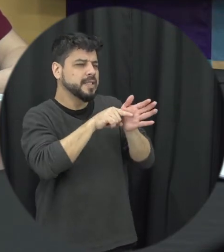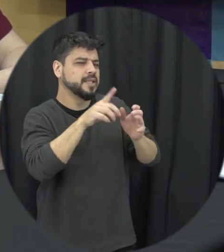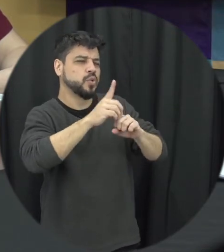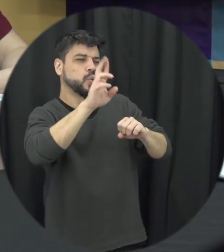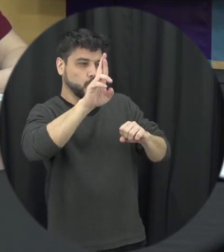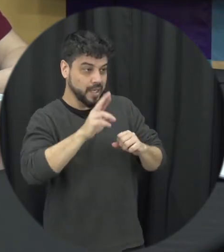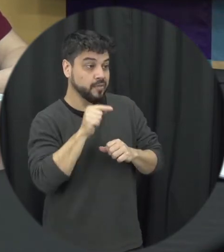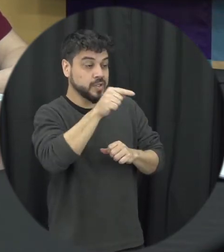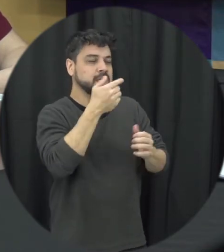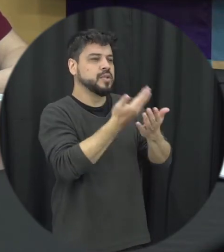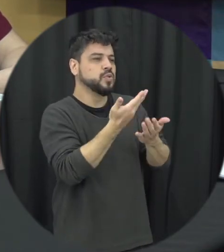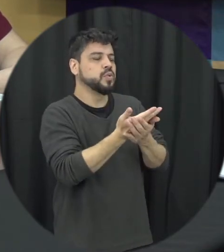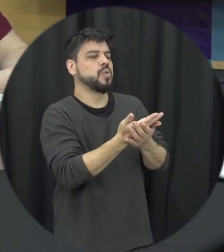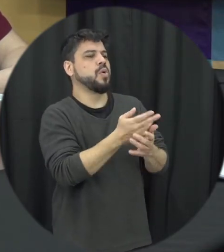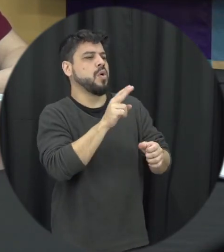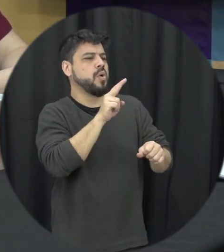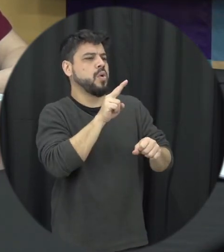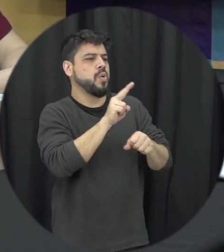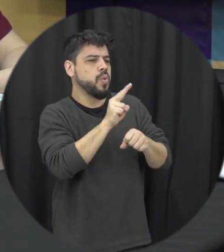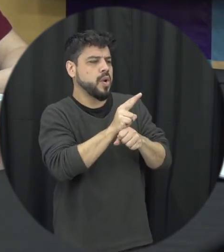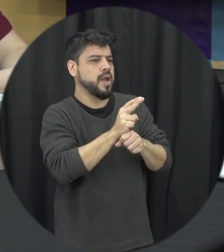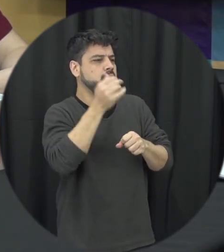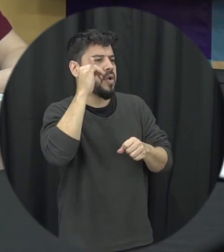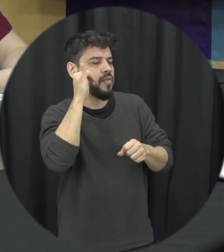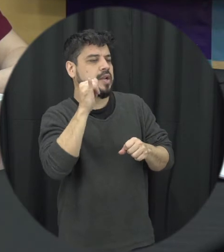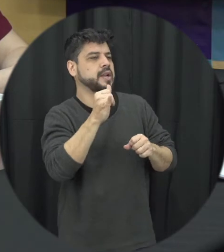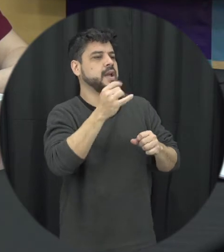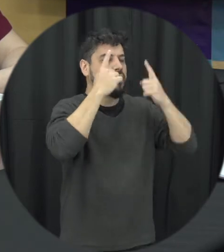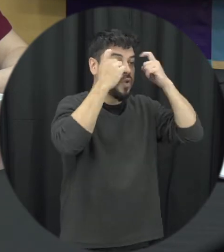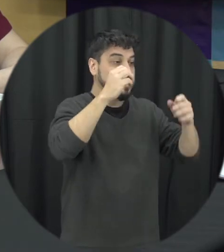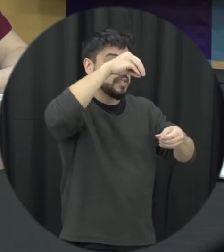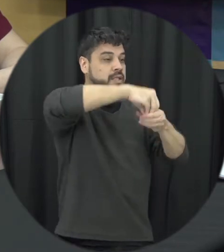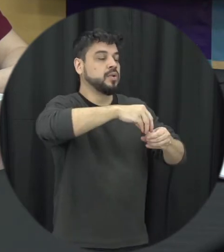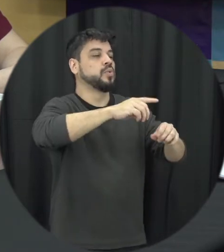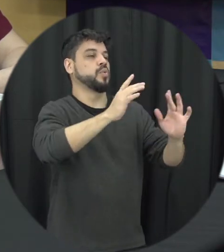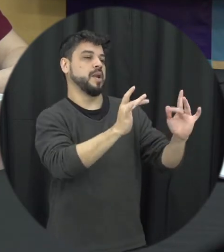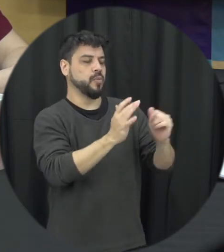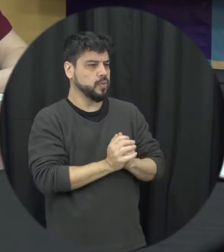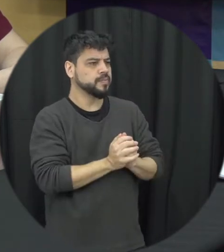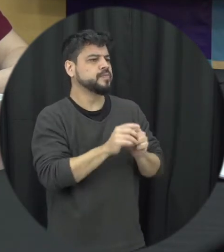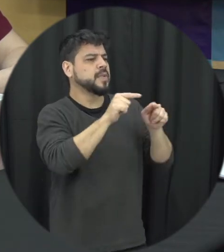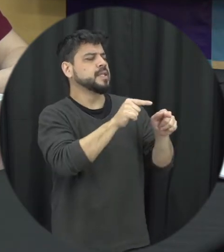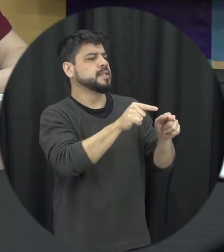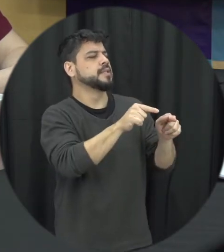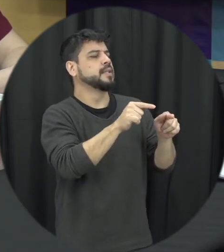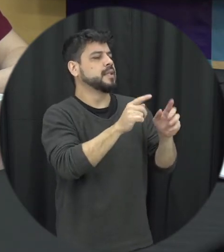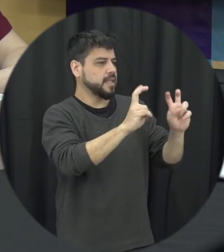você estudou a prevenção da violência no namoro né, qual é a relação desse tema com a violência